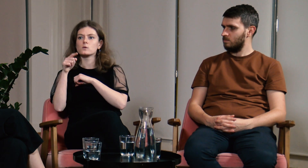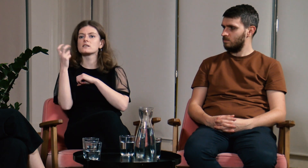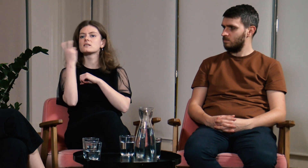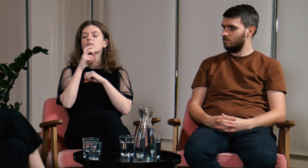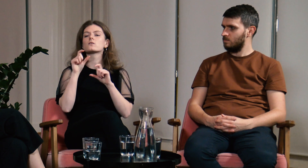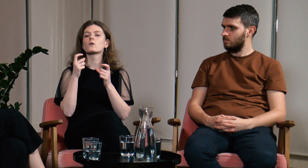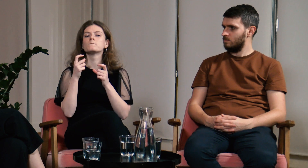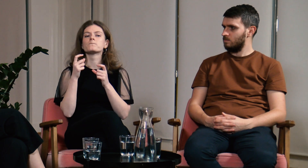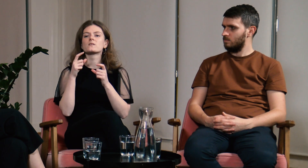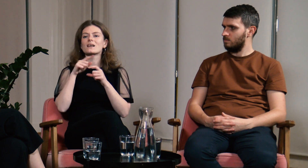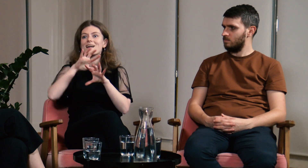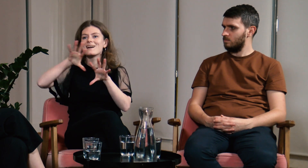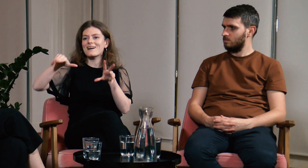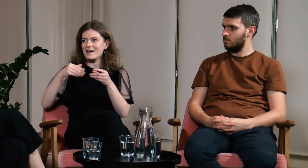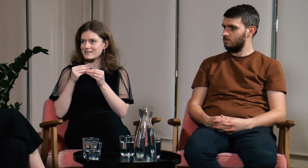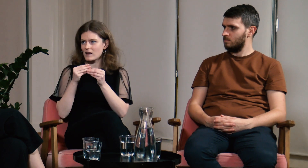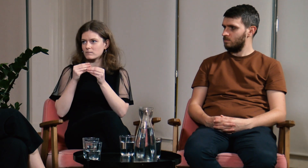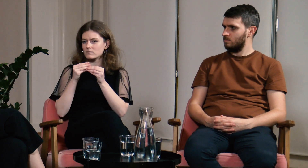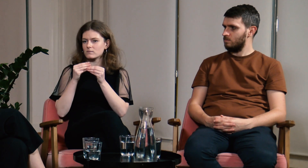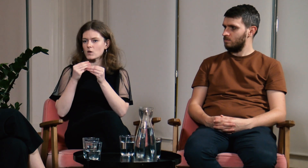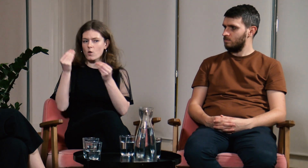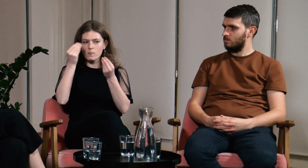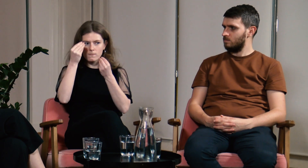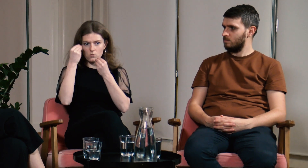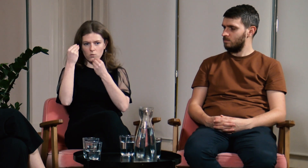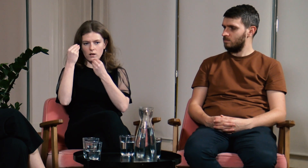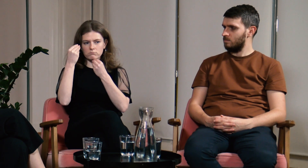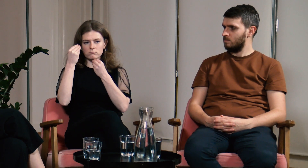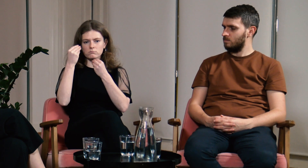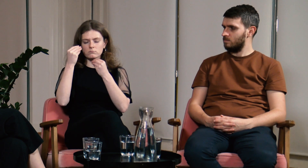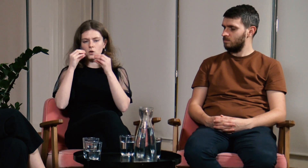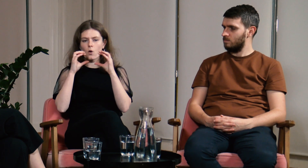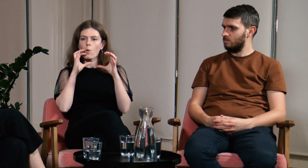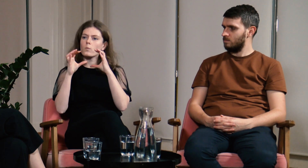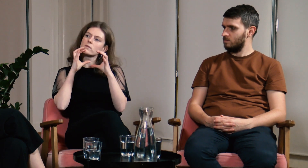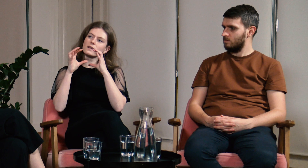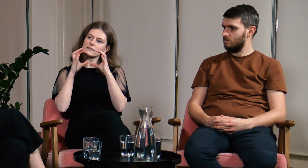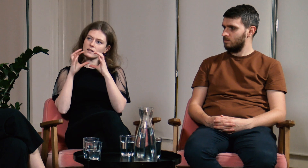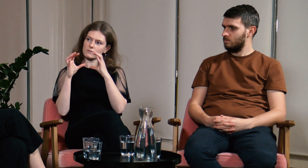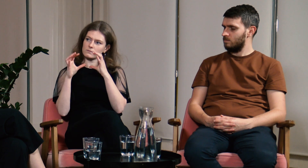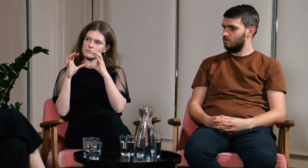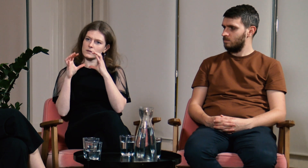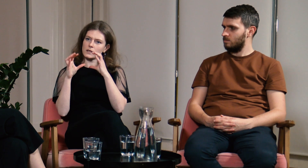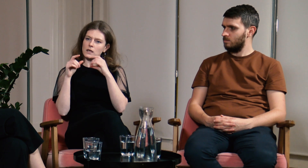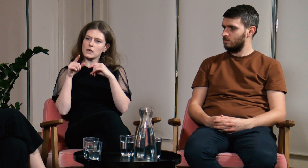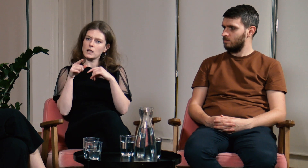Co ciekawe razem uczyliśmy się języka, komunikacji.